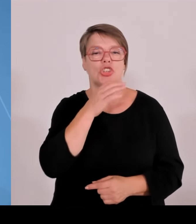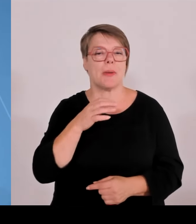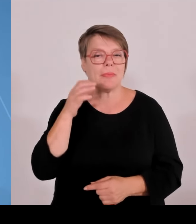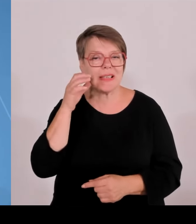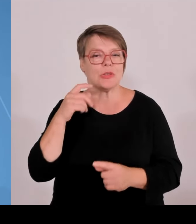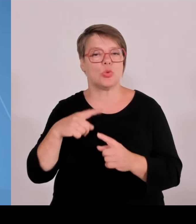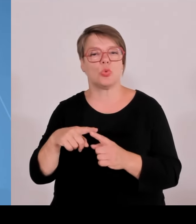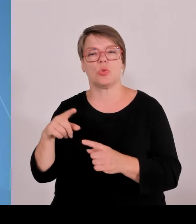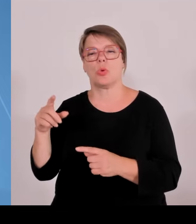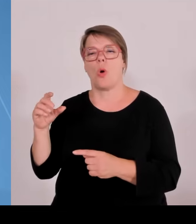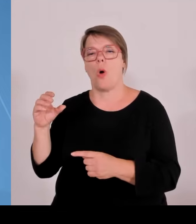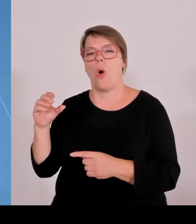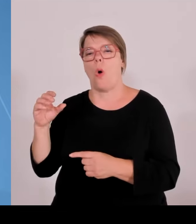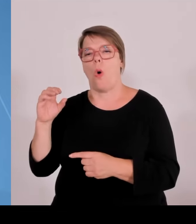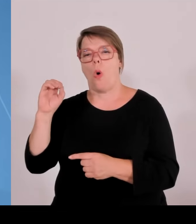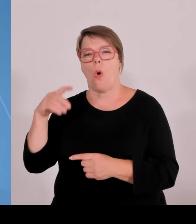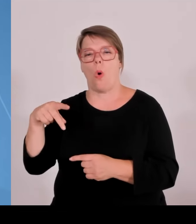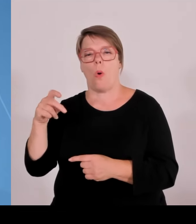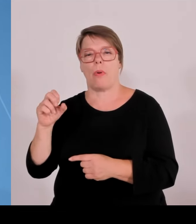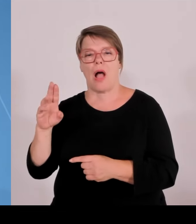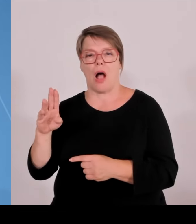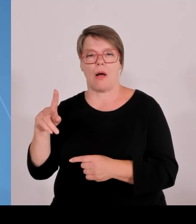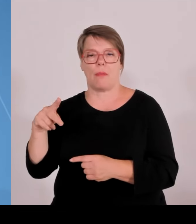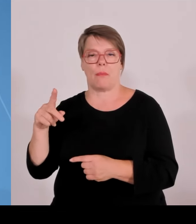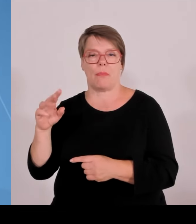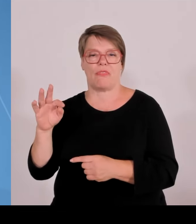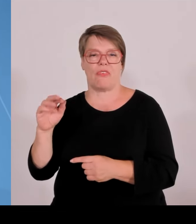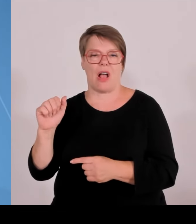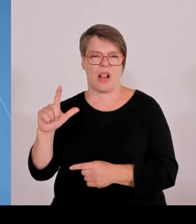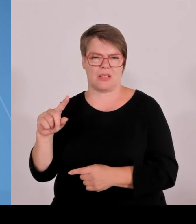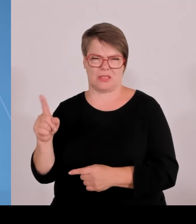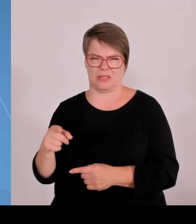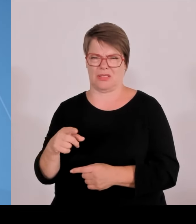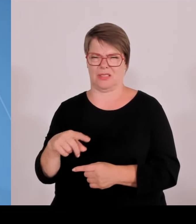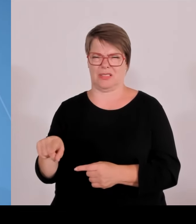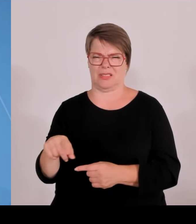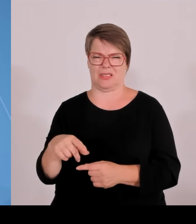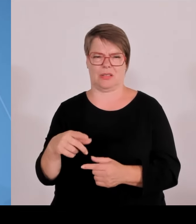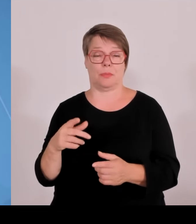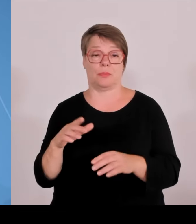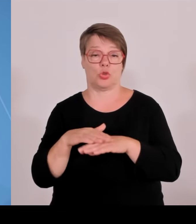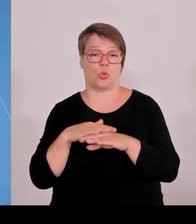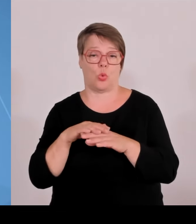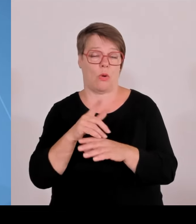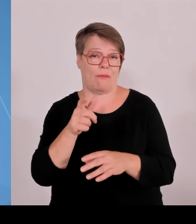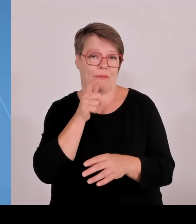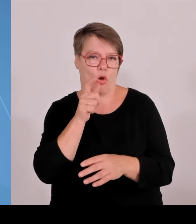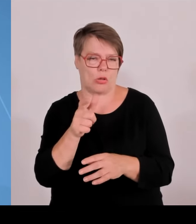TH Rosenheim federführend. Unterfranken ist dabei mit Ochsenfurt. Hier geht es mit der Technischen